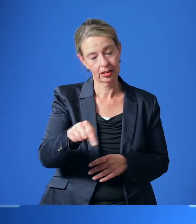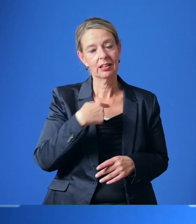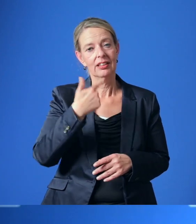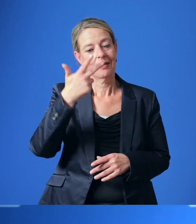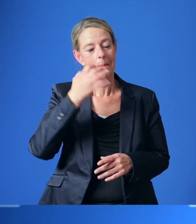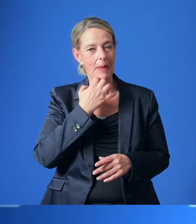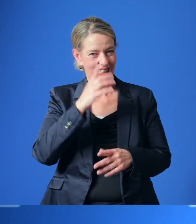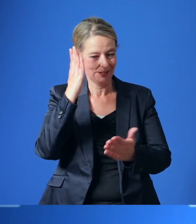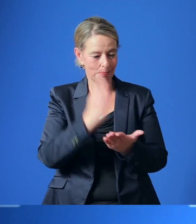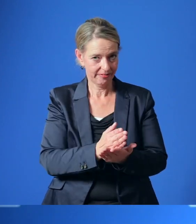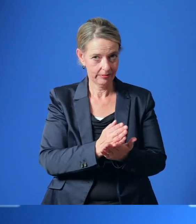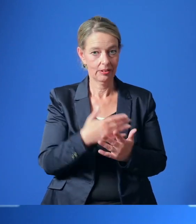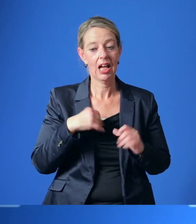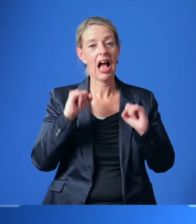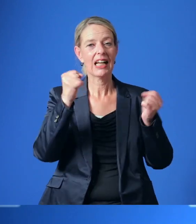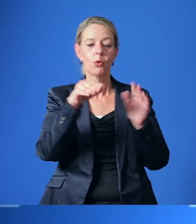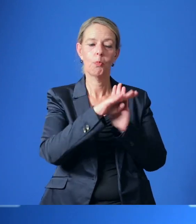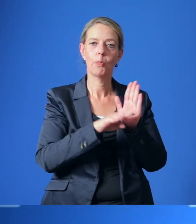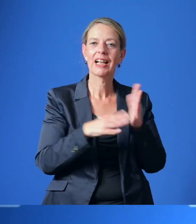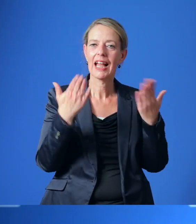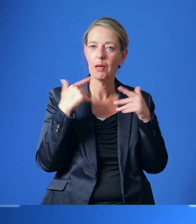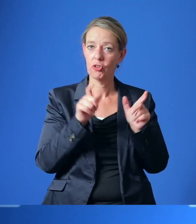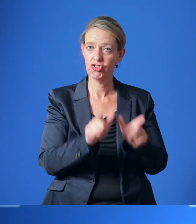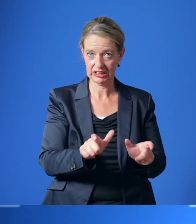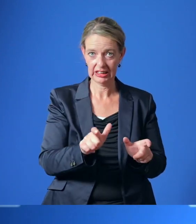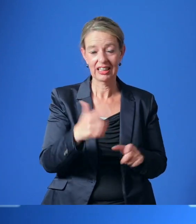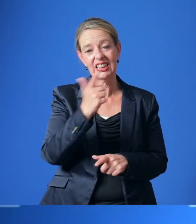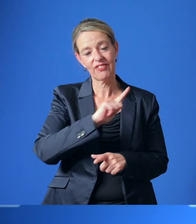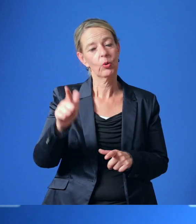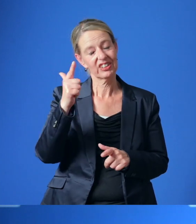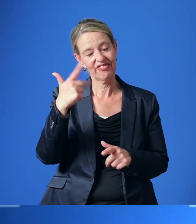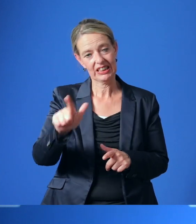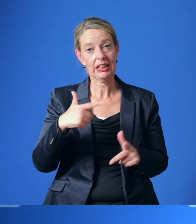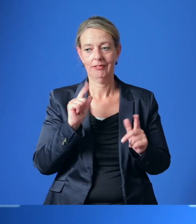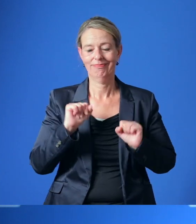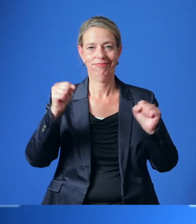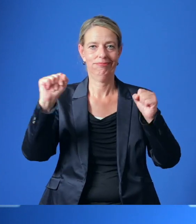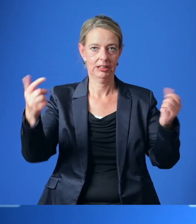Gestern wurde außerdem das Aktionsprogramm Klimaschutz 2020 auf den Weg gebracht.